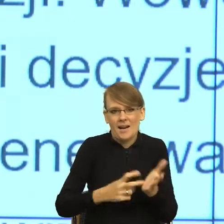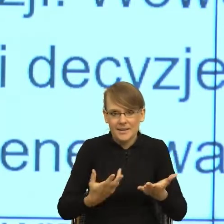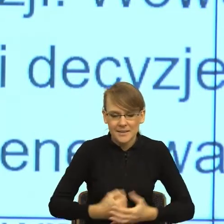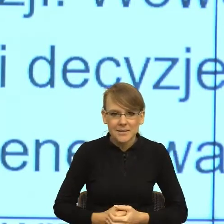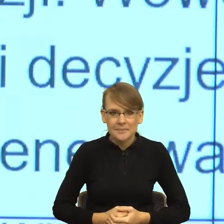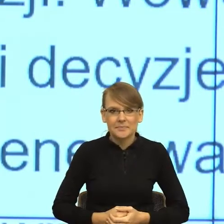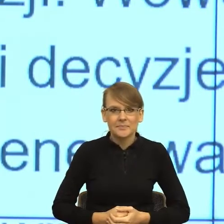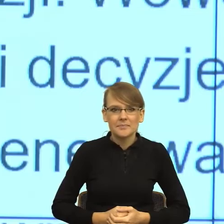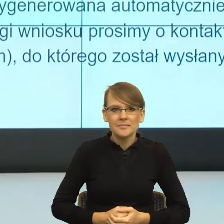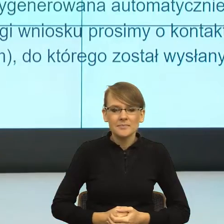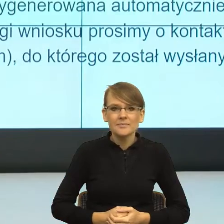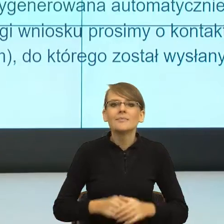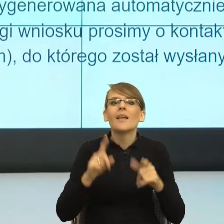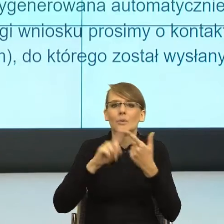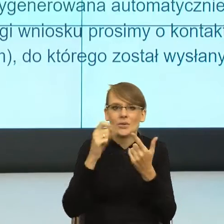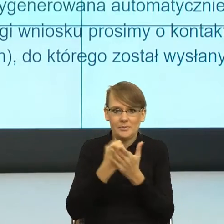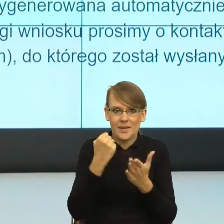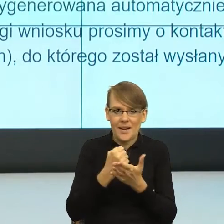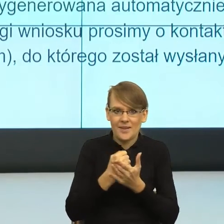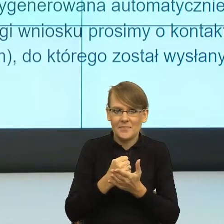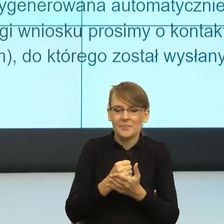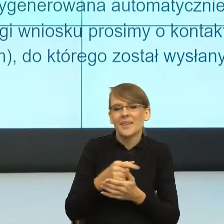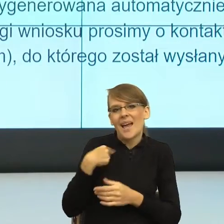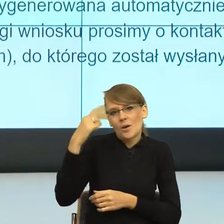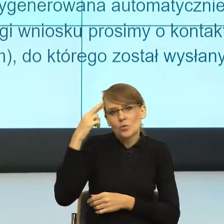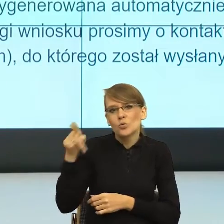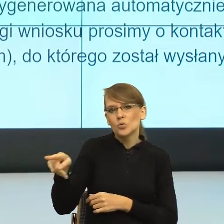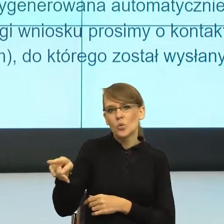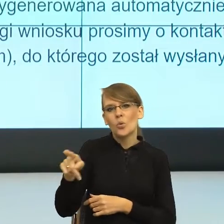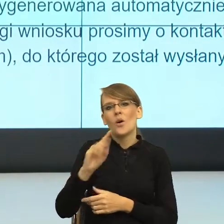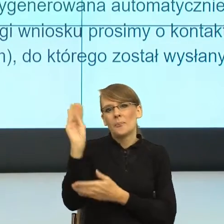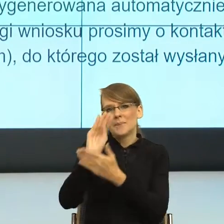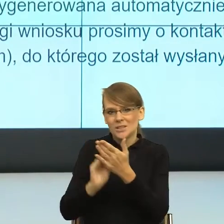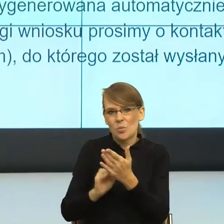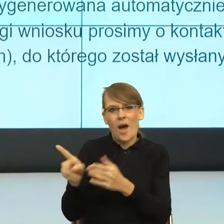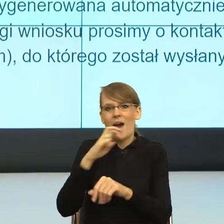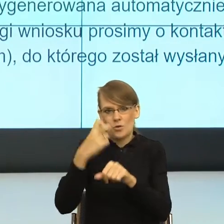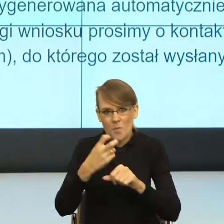Tutaj pismo zaczyna się tak, bo to rozumiem, że pismo jest wysyłane automatycznie. Szanowna Pani/Szanowny Panie.